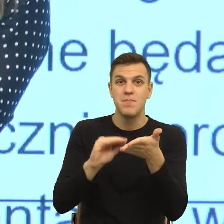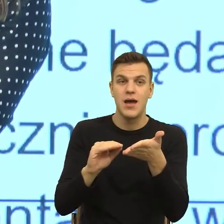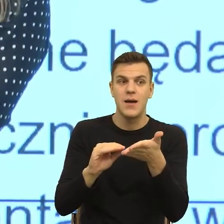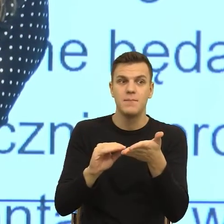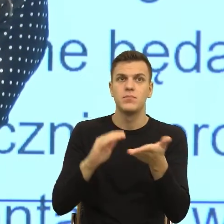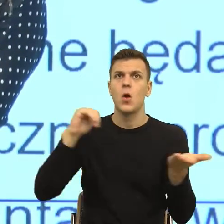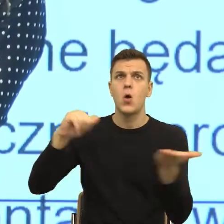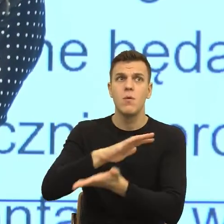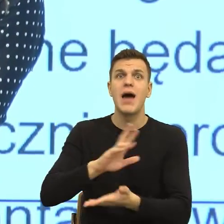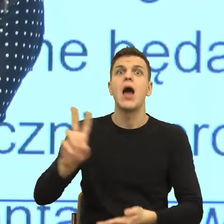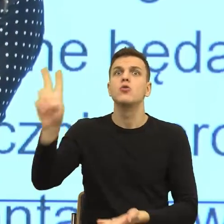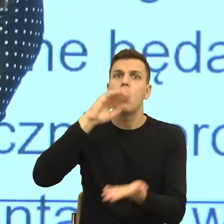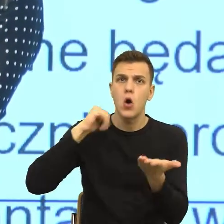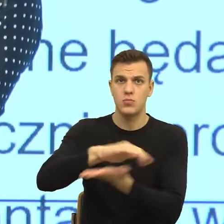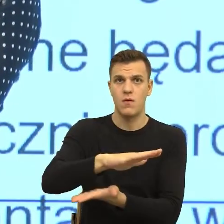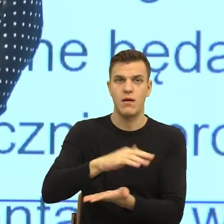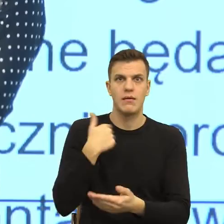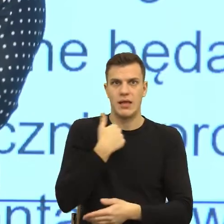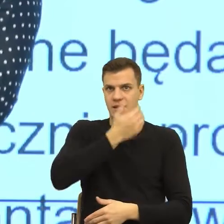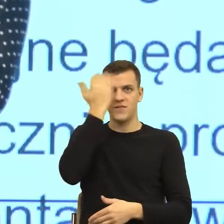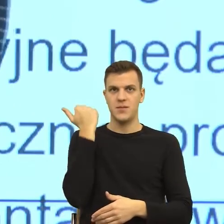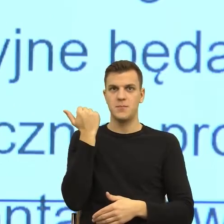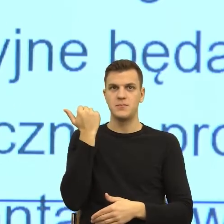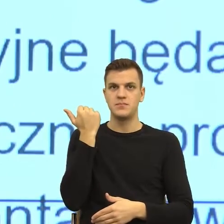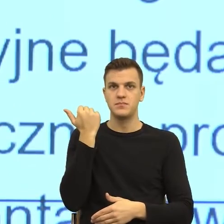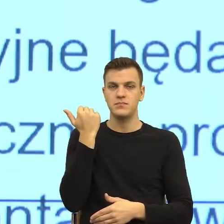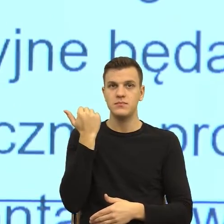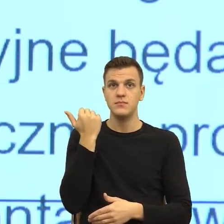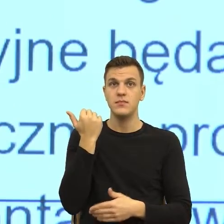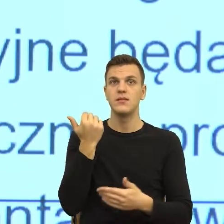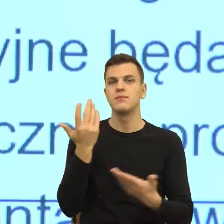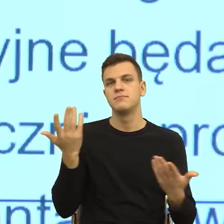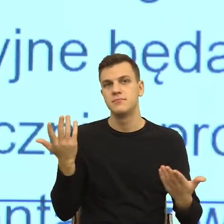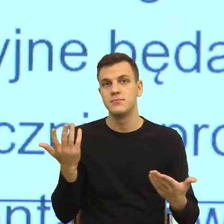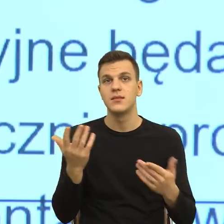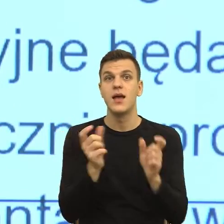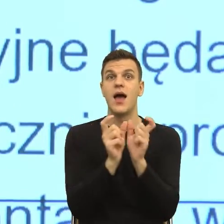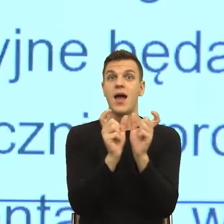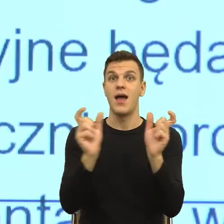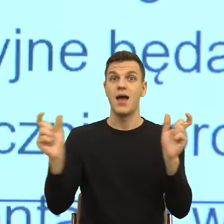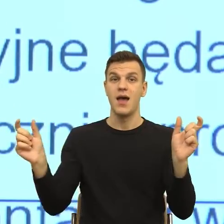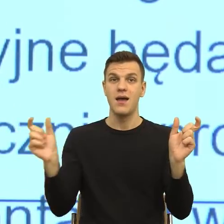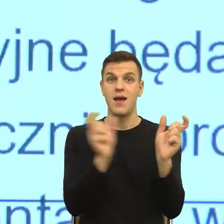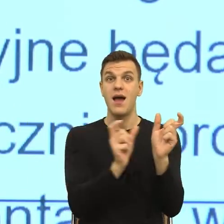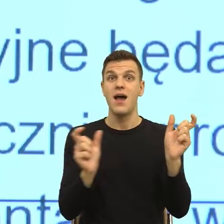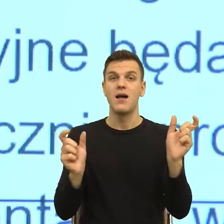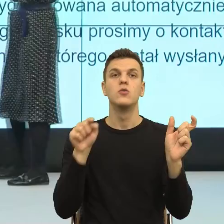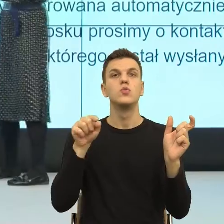zupełnie nieosobowa, ale równocześnie zmusza mnie od skonstruowania drugiej sceny, której nie ma w języku i powiedzenia